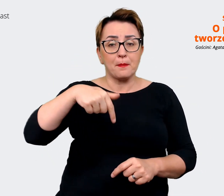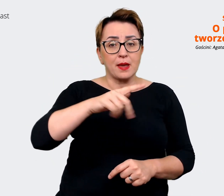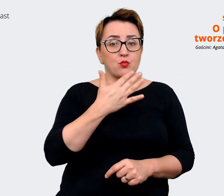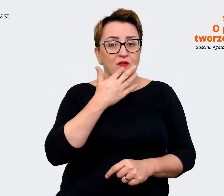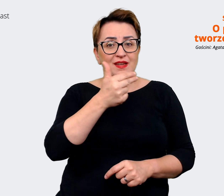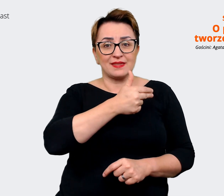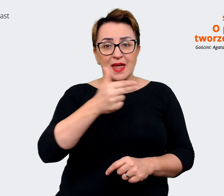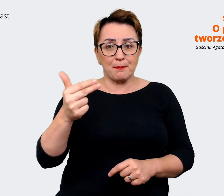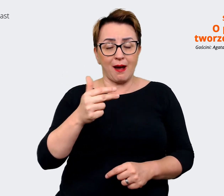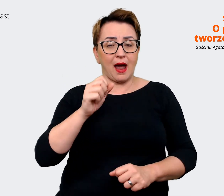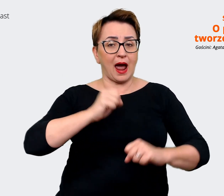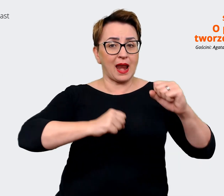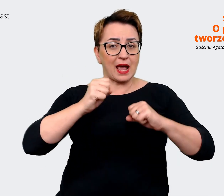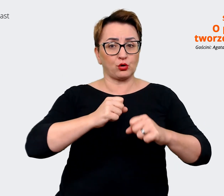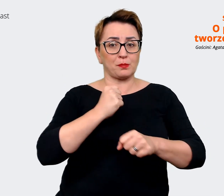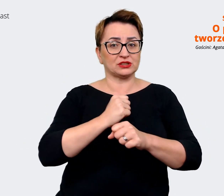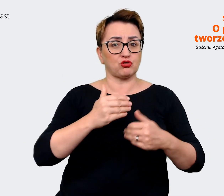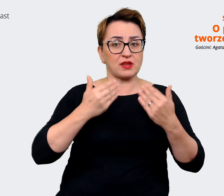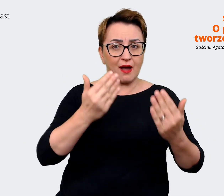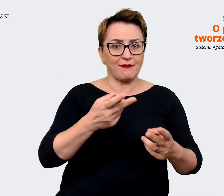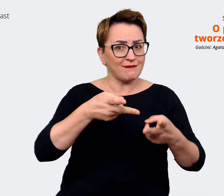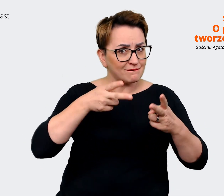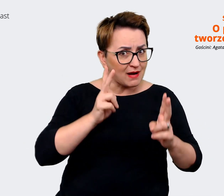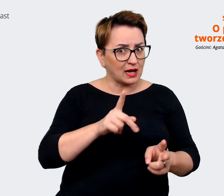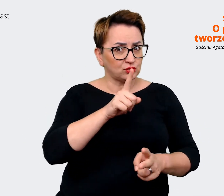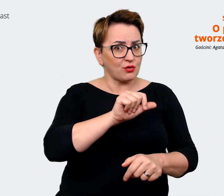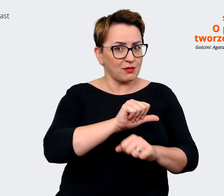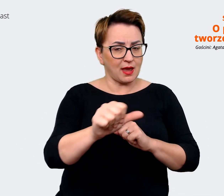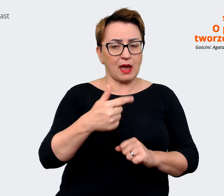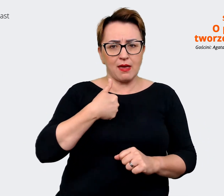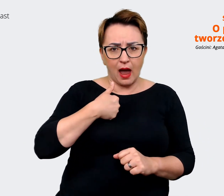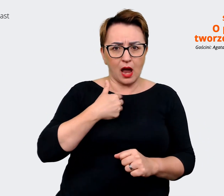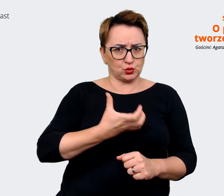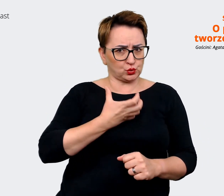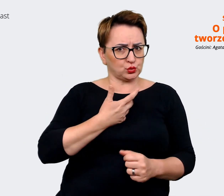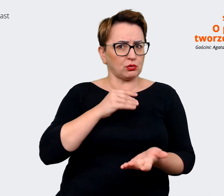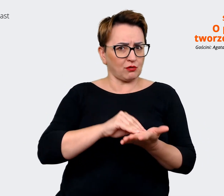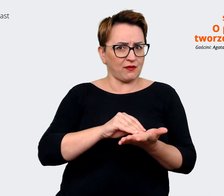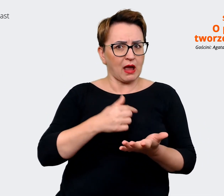to tak jest. Rzeczywiście też tego doświadczam, też to sobie cenię w tej firmie, że nie wiem,